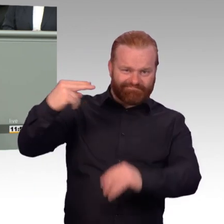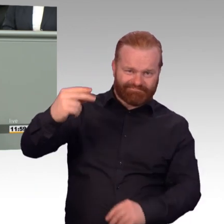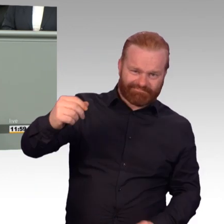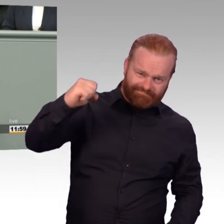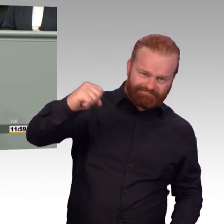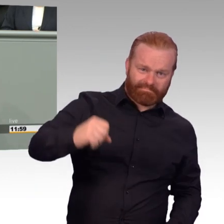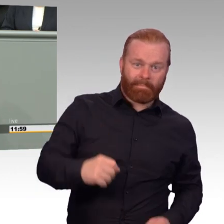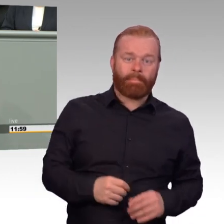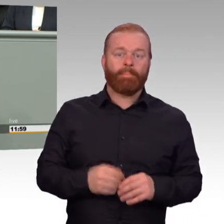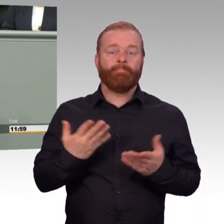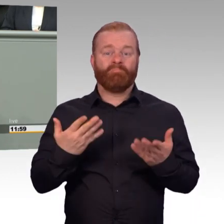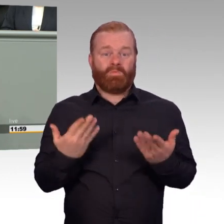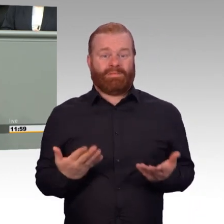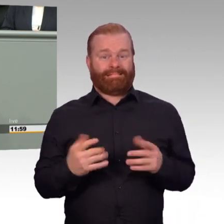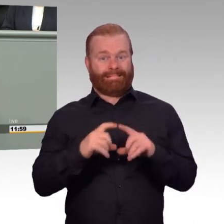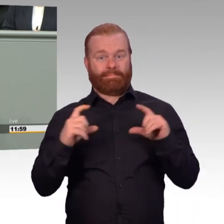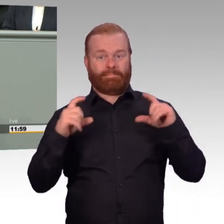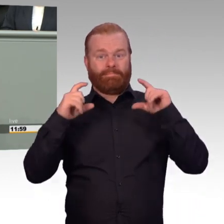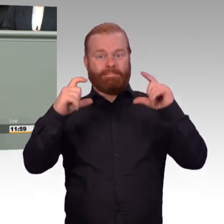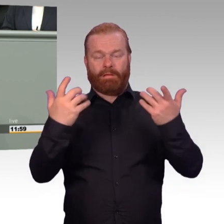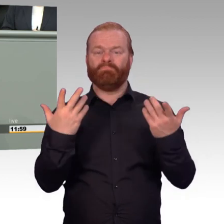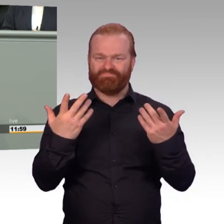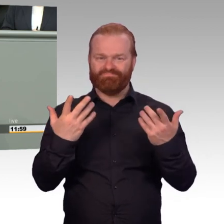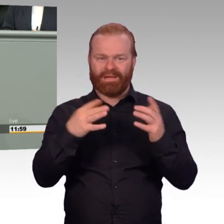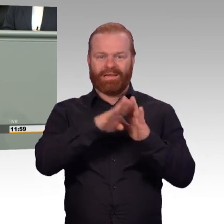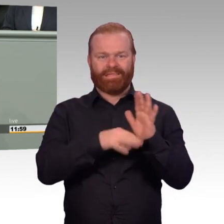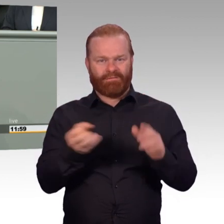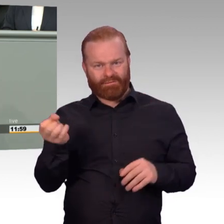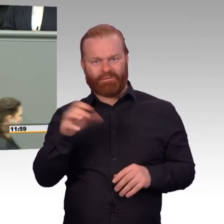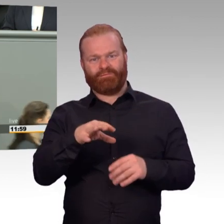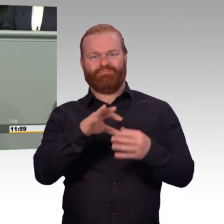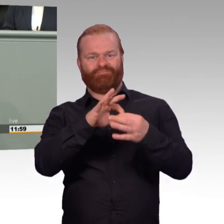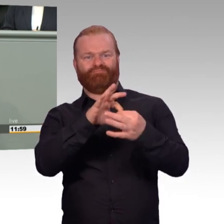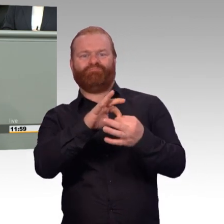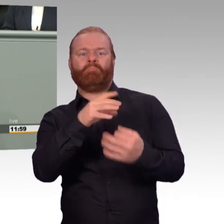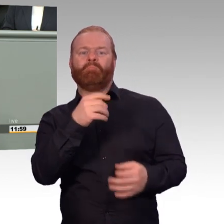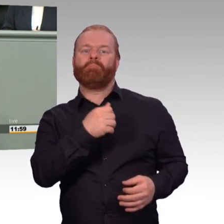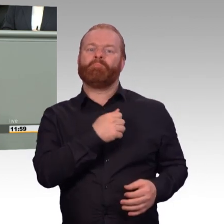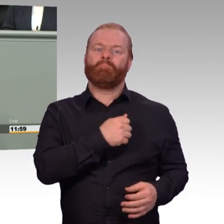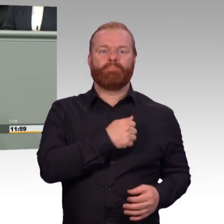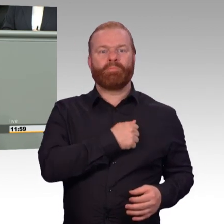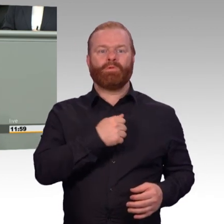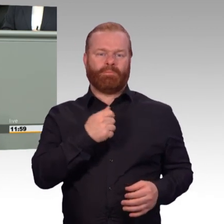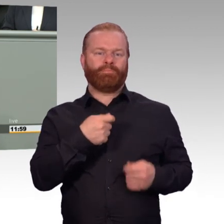Starke Begriffe wie nachhaltig, Stärkung, Einsatzbereitschaft sollen dem Laien etwas Positives vermitteln.